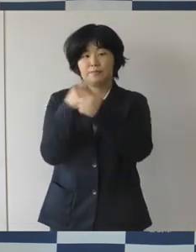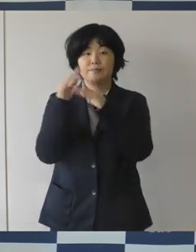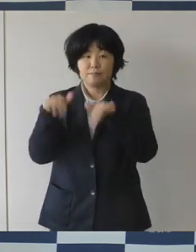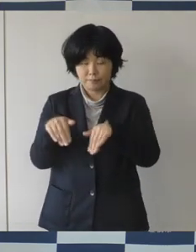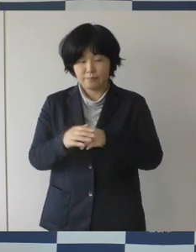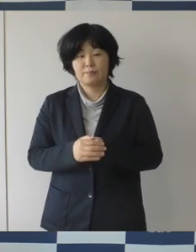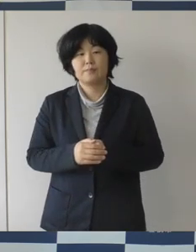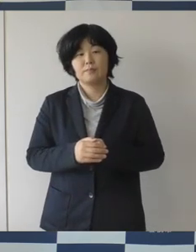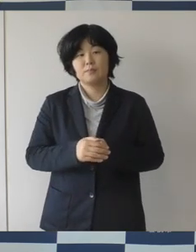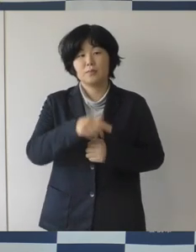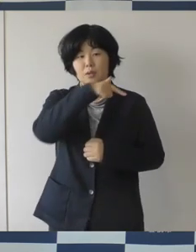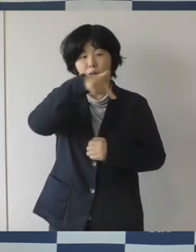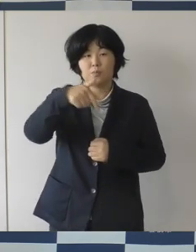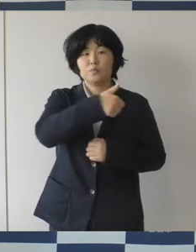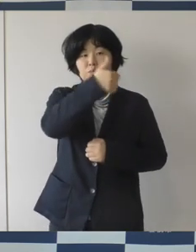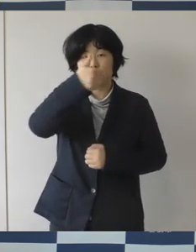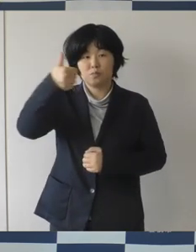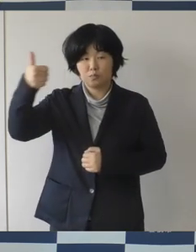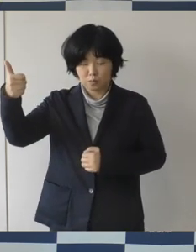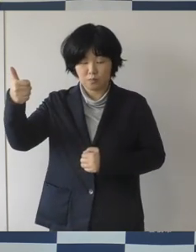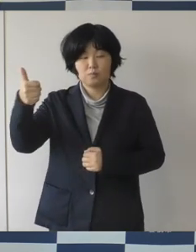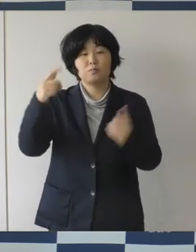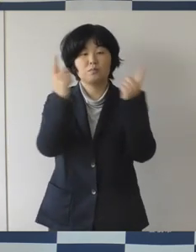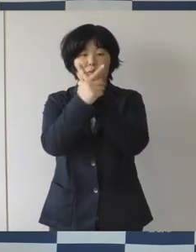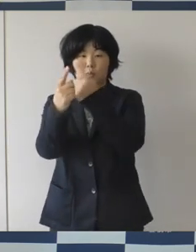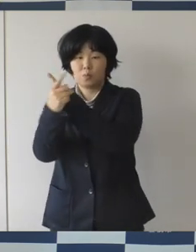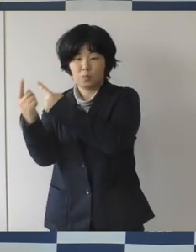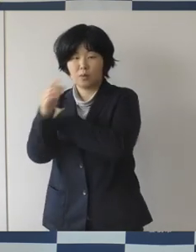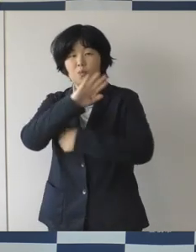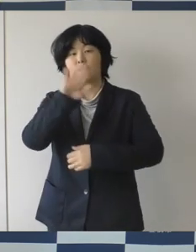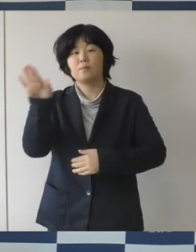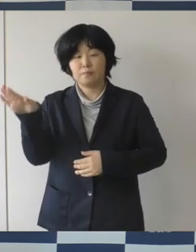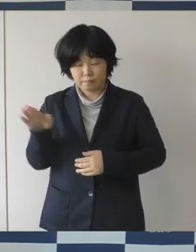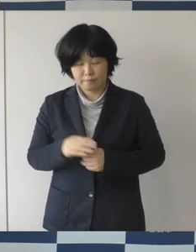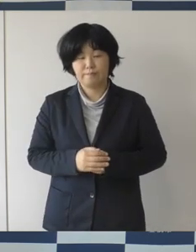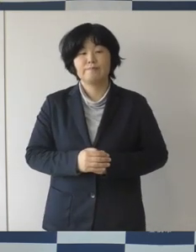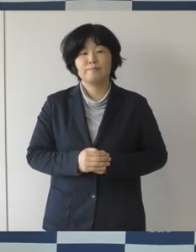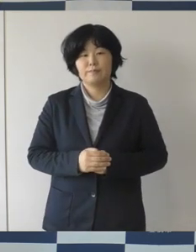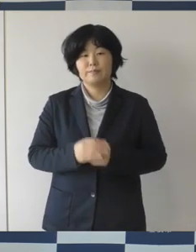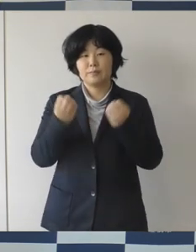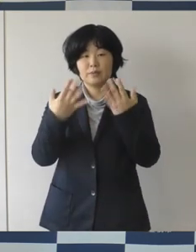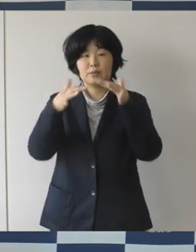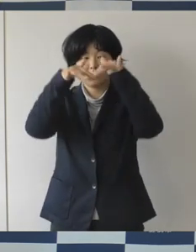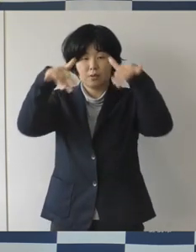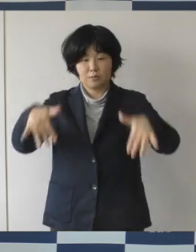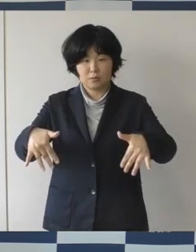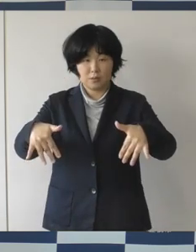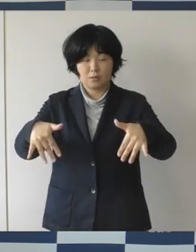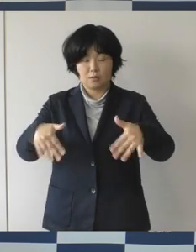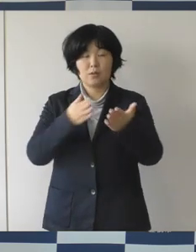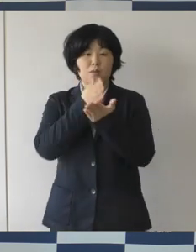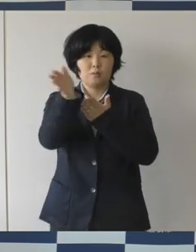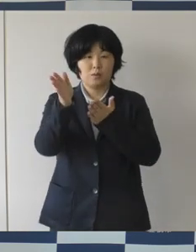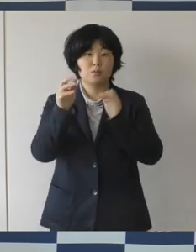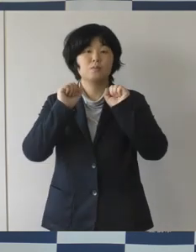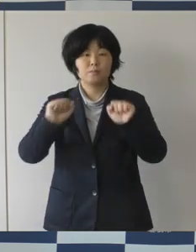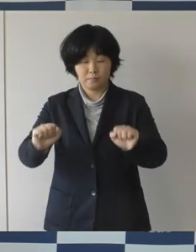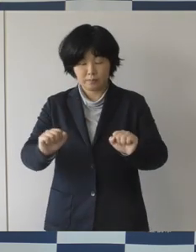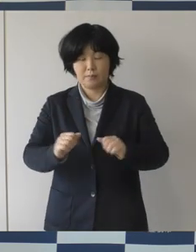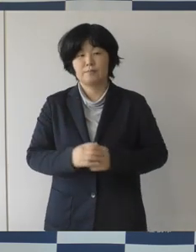そして、部長達もだいぶ変わりまして新体制がいよいよスタートしたということであります。